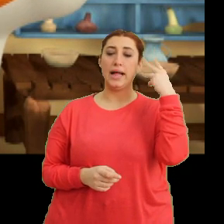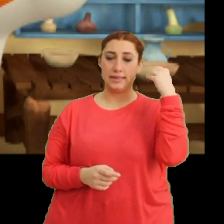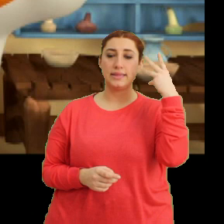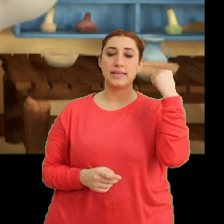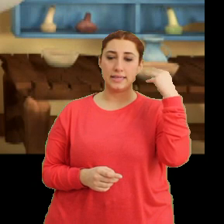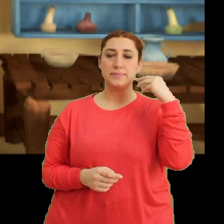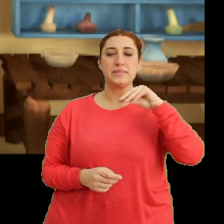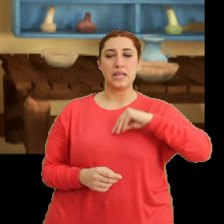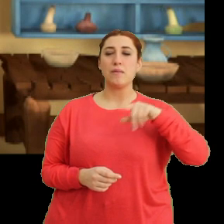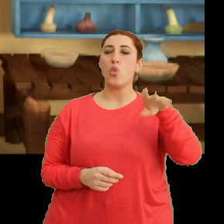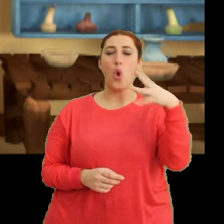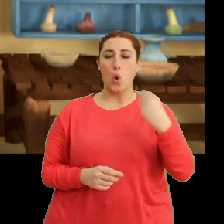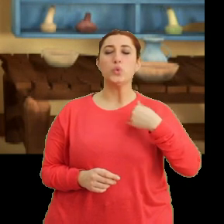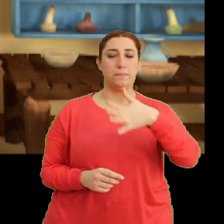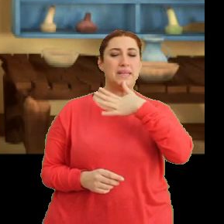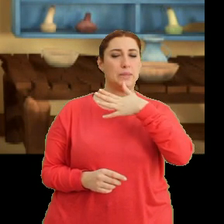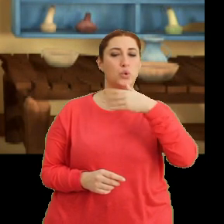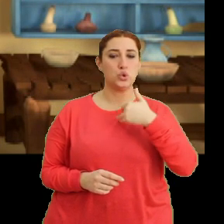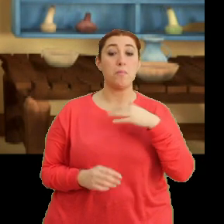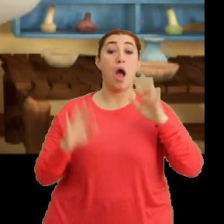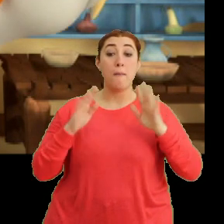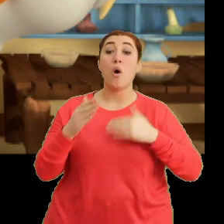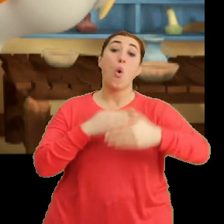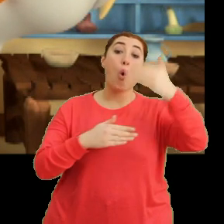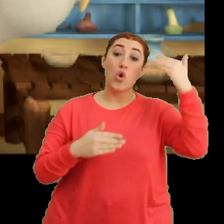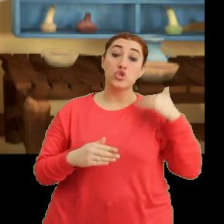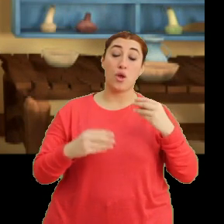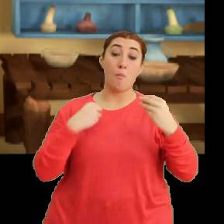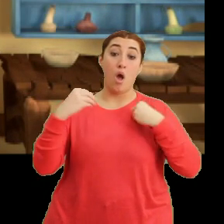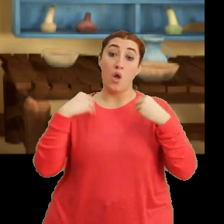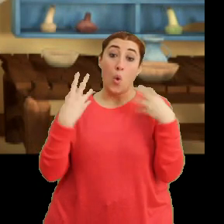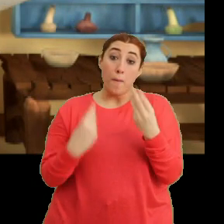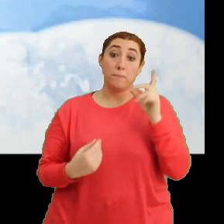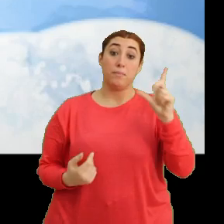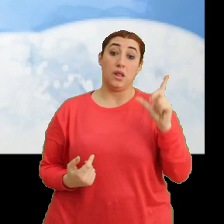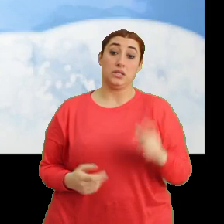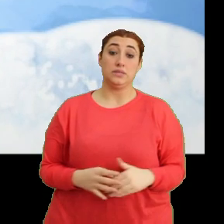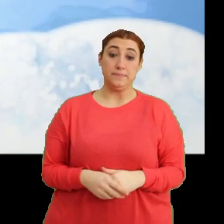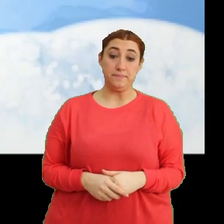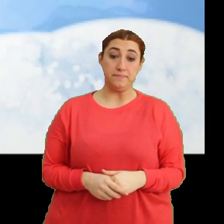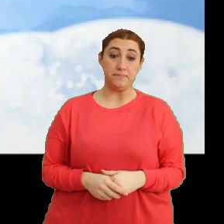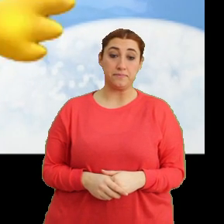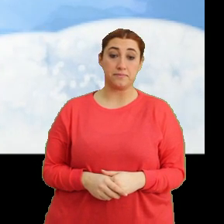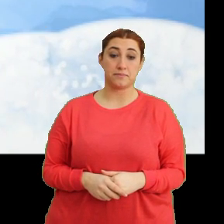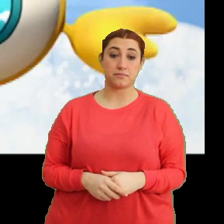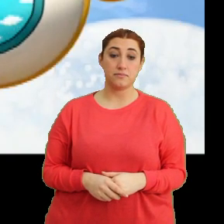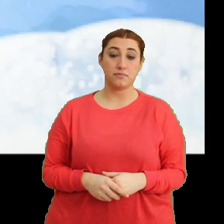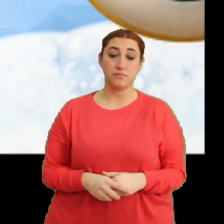Sanırım ona ne olduğunu biliyorum. Ama önce muayene etmem lazım. (Müzik)